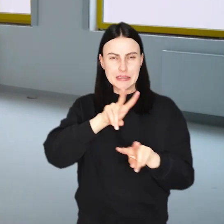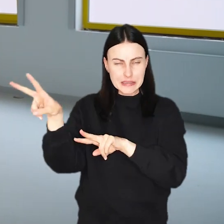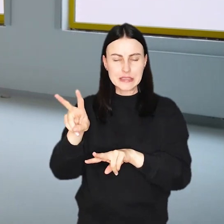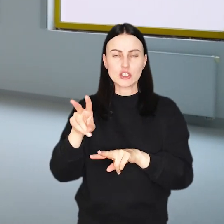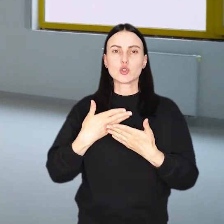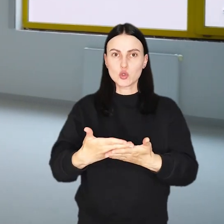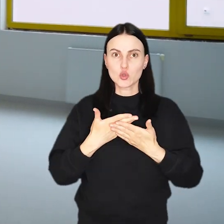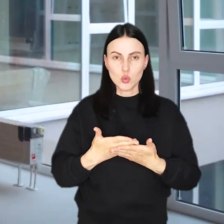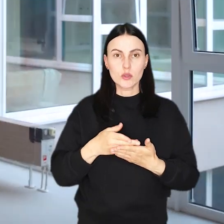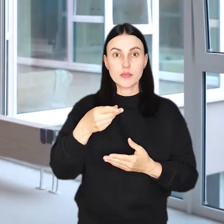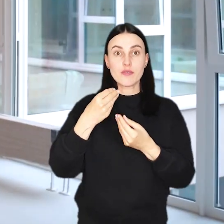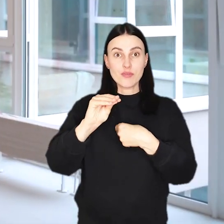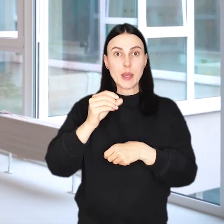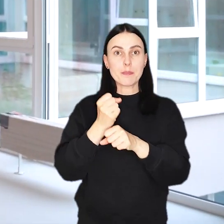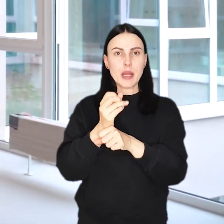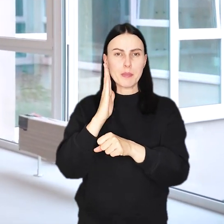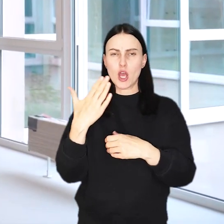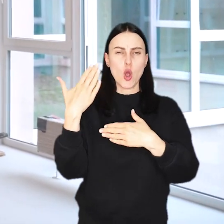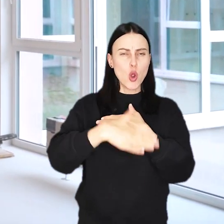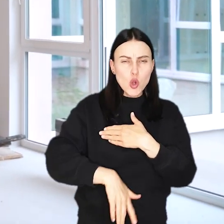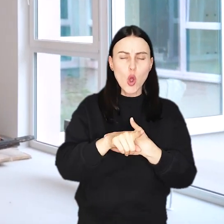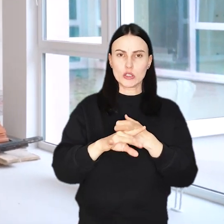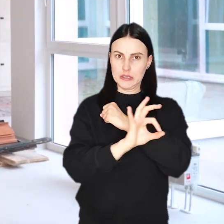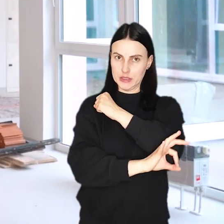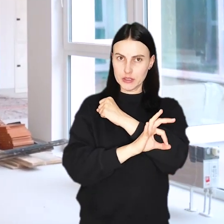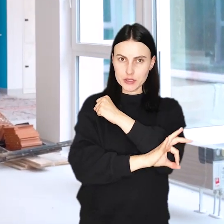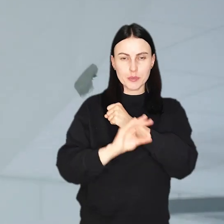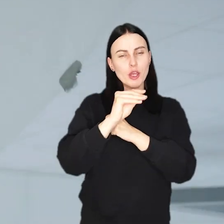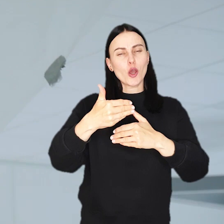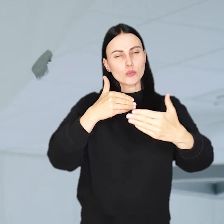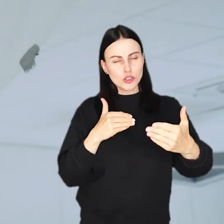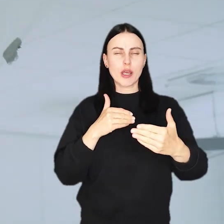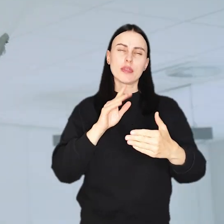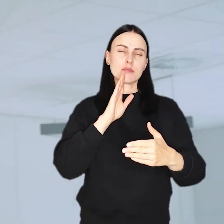Spora część tych prac zostanie ukończona do końca sierpnia, czyli jeszcze przed pierwszym dzwonkiem.